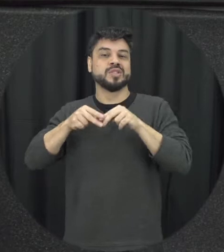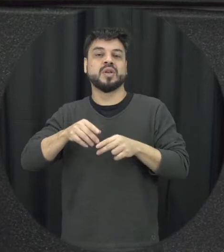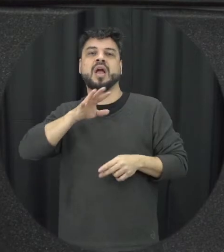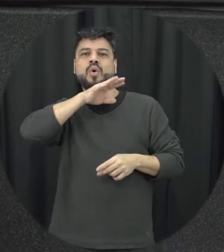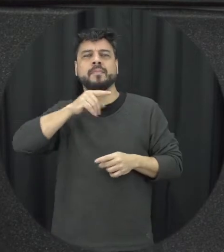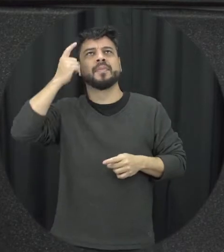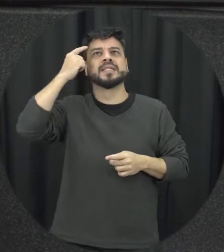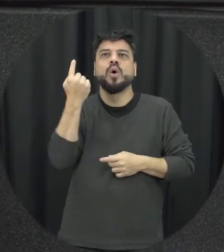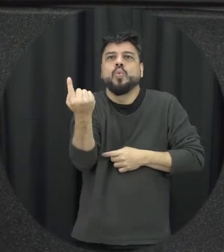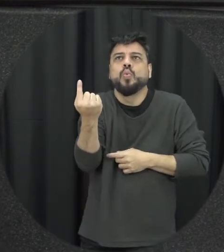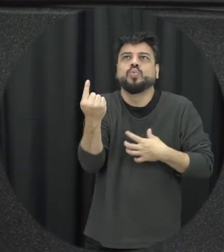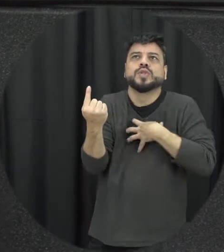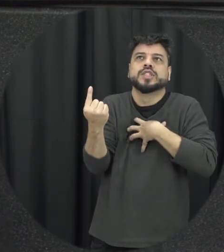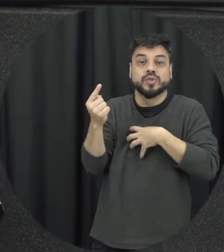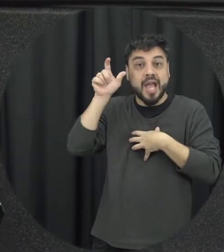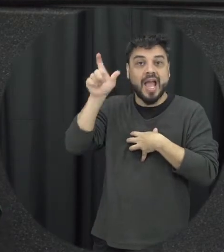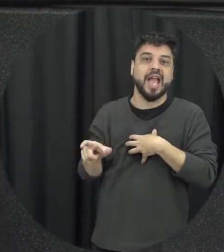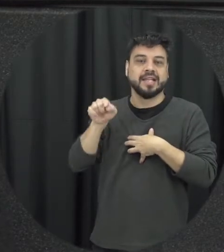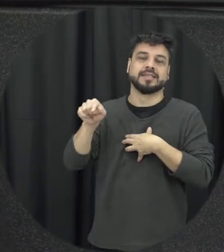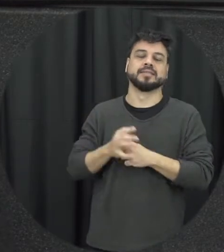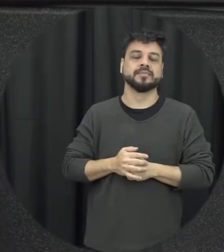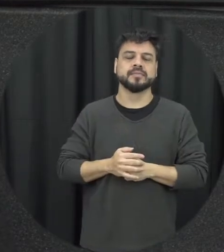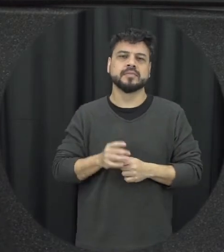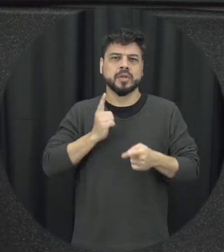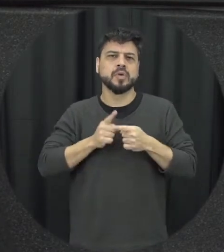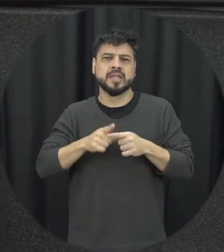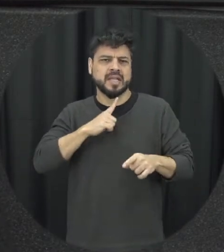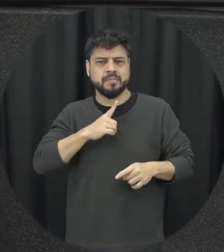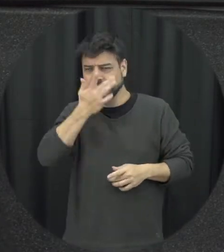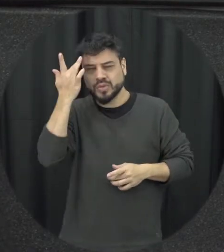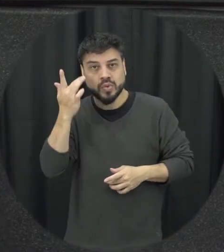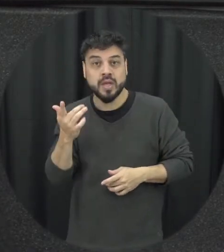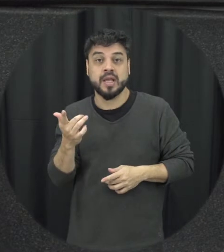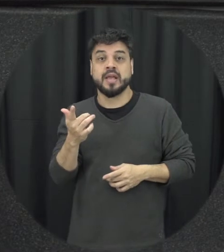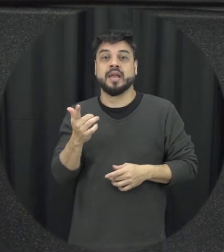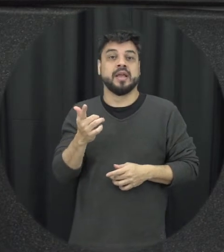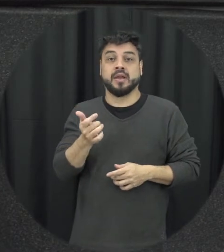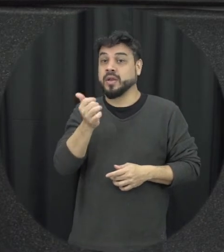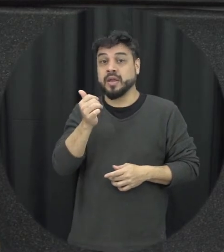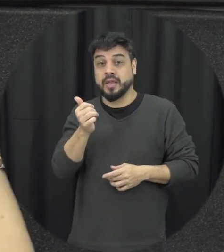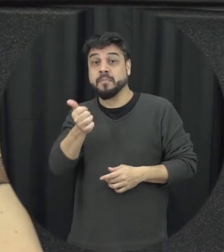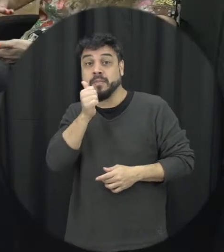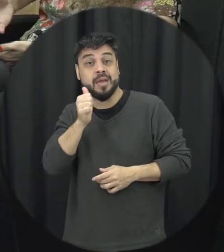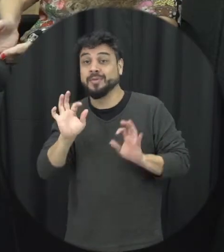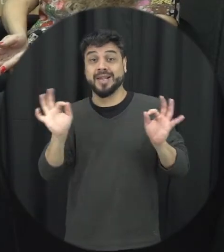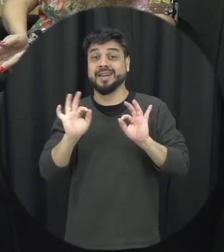específico né porque se tem pessoas que fazer e ninguém a gente vai dizer que já também chega em